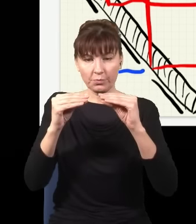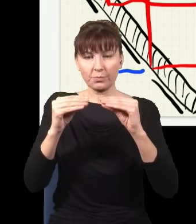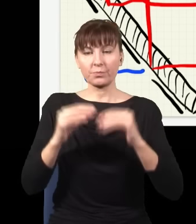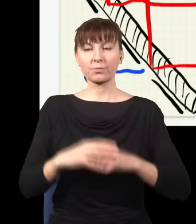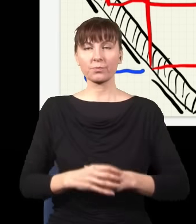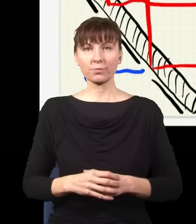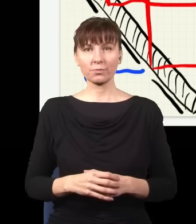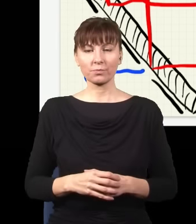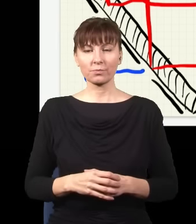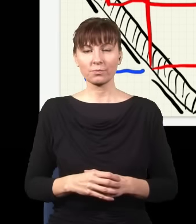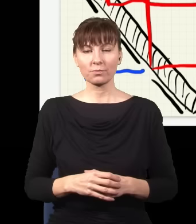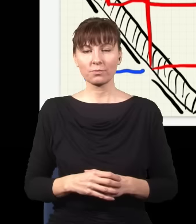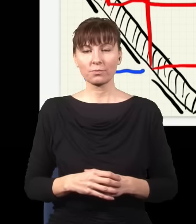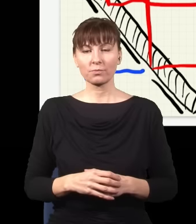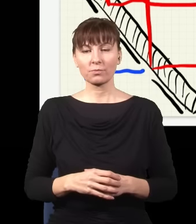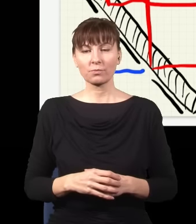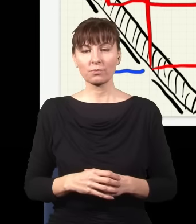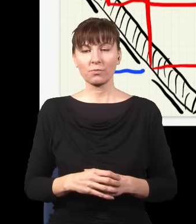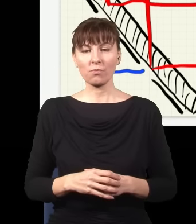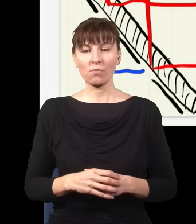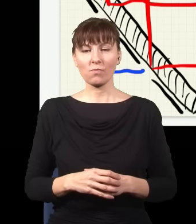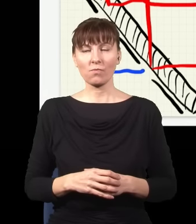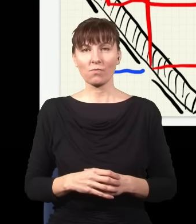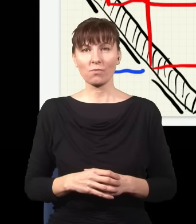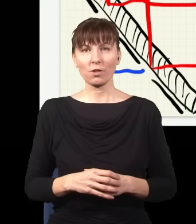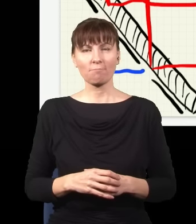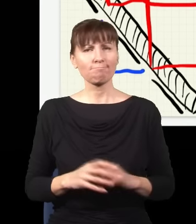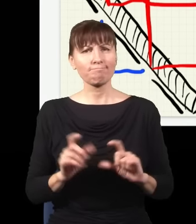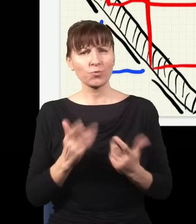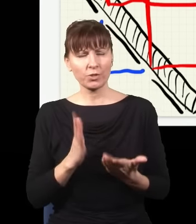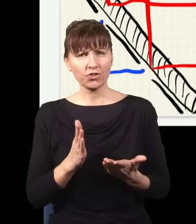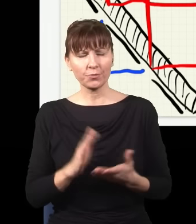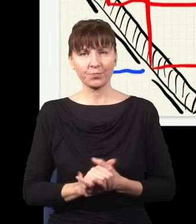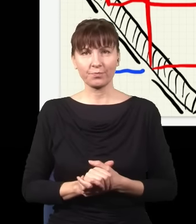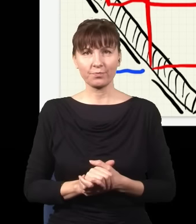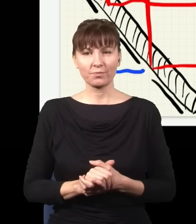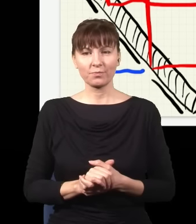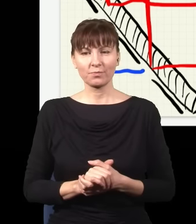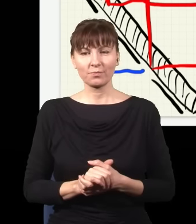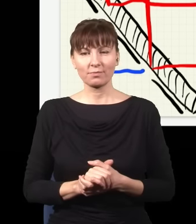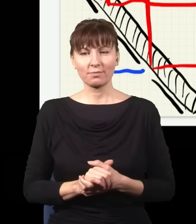w miejsca, gdzie krzyżują się moje wiązki, czyli tutaj. Co się stanie? Otóż jeżeli teraz